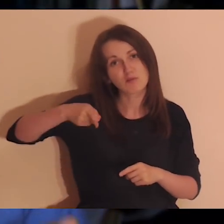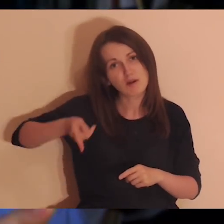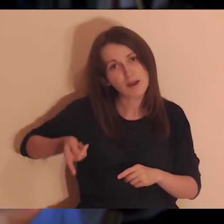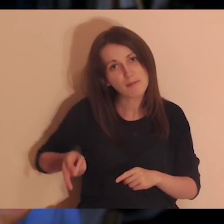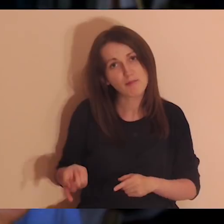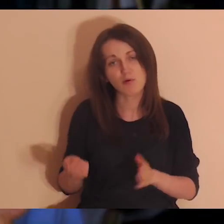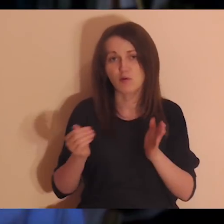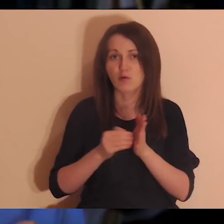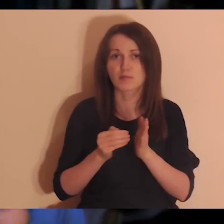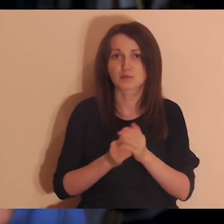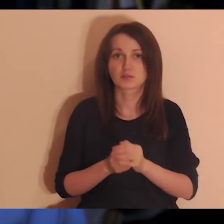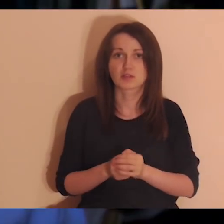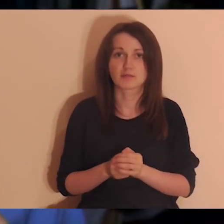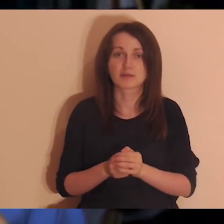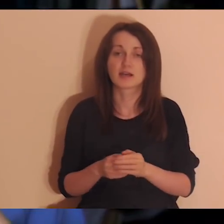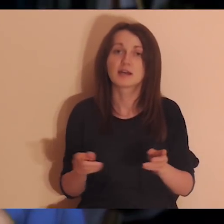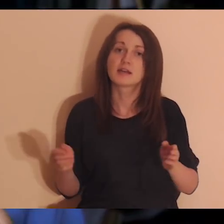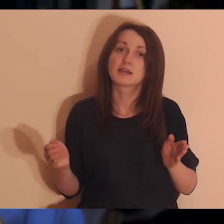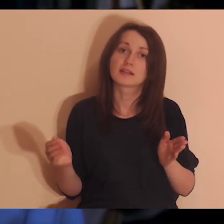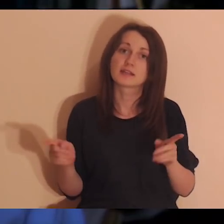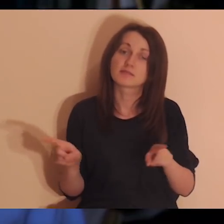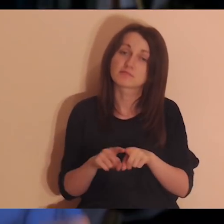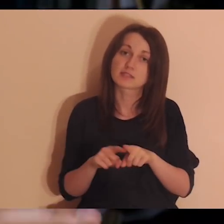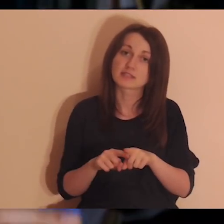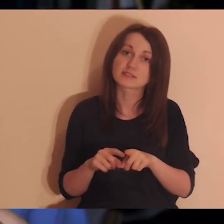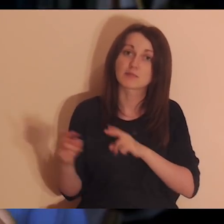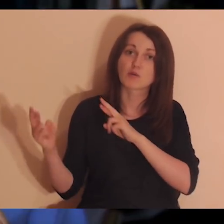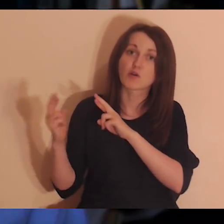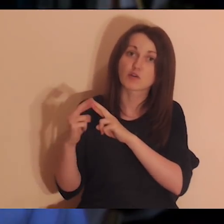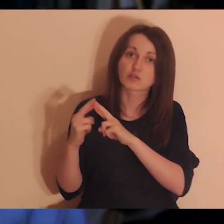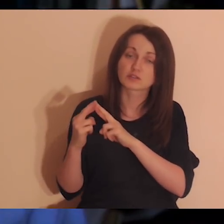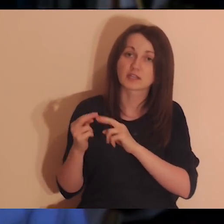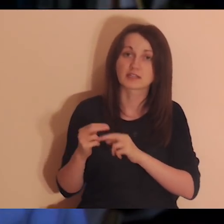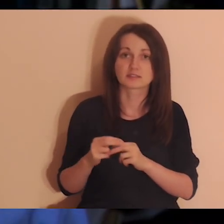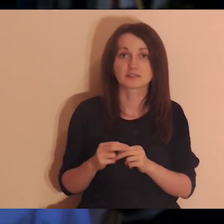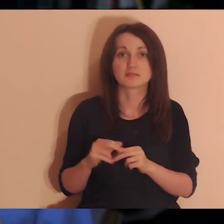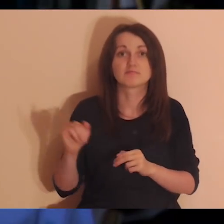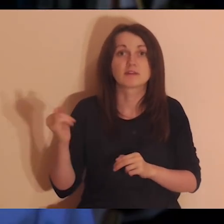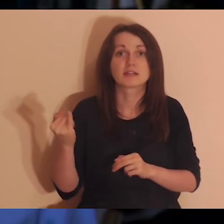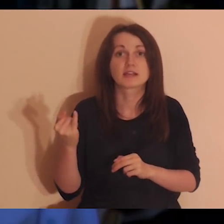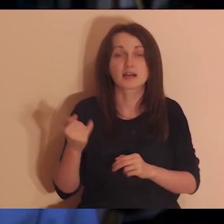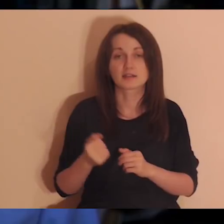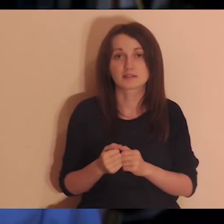i które można utwierdzić, można jakoś utrzymać w naszym życiu, tak żeby to dawało sytość,